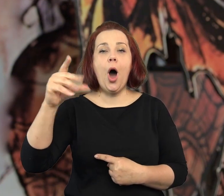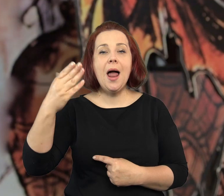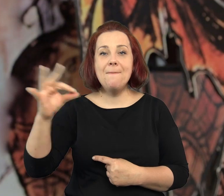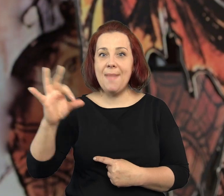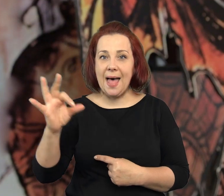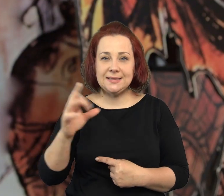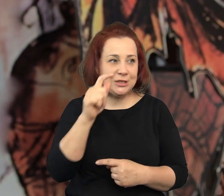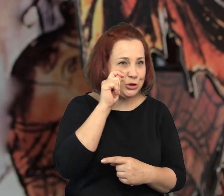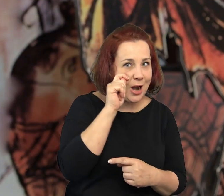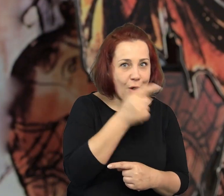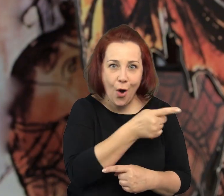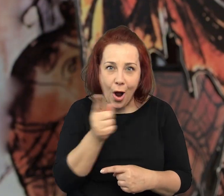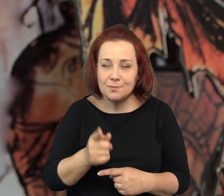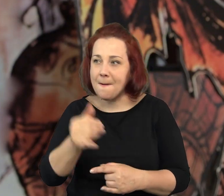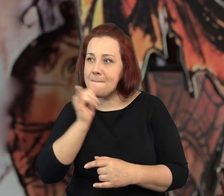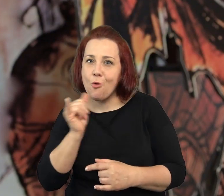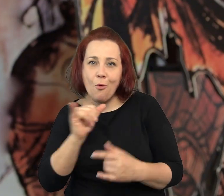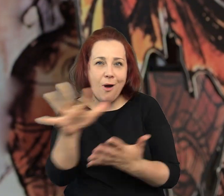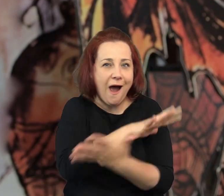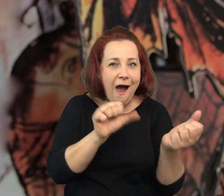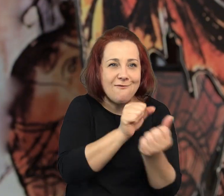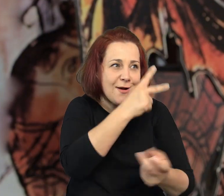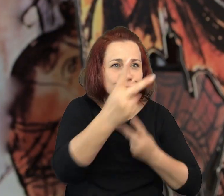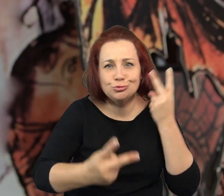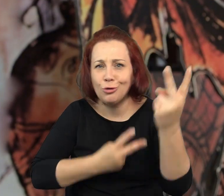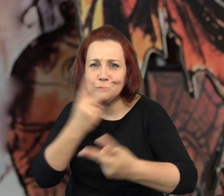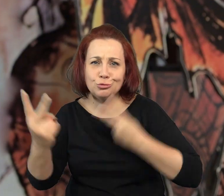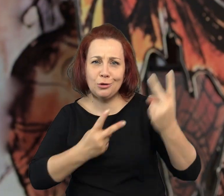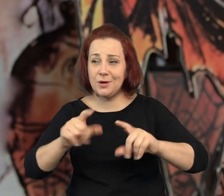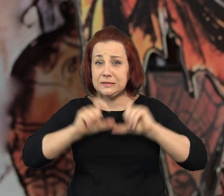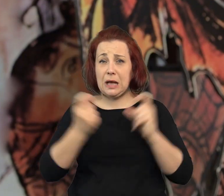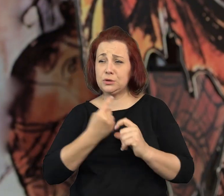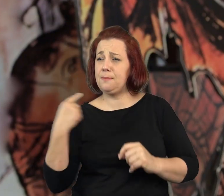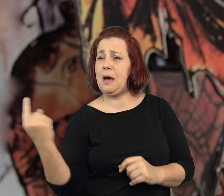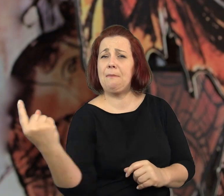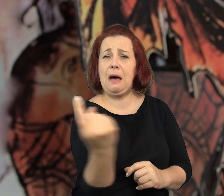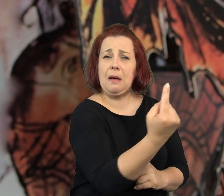Próbują na każdym kroku zwietrzyć aferę kryminalną. Są wszędzie.